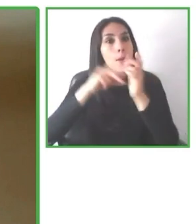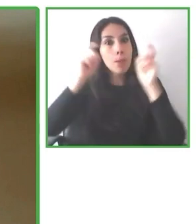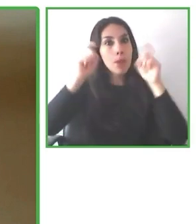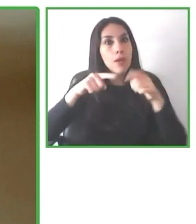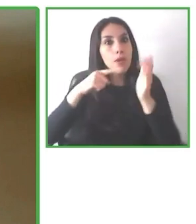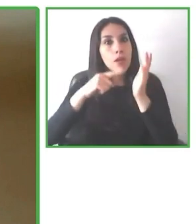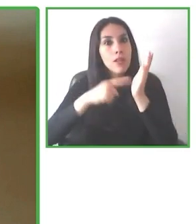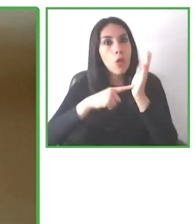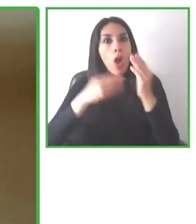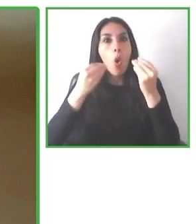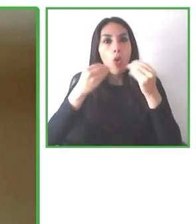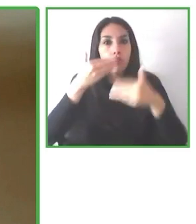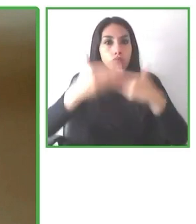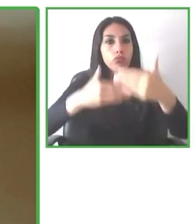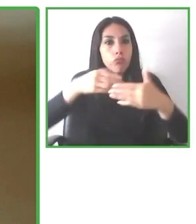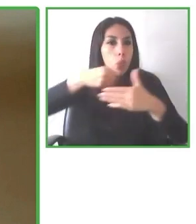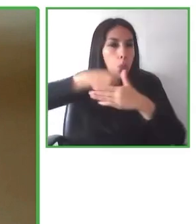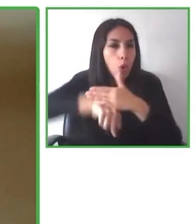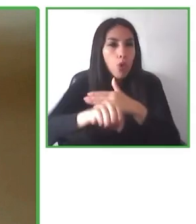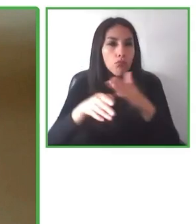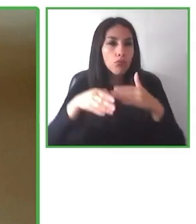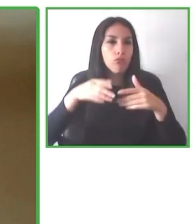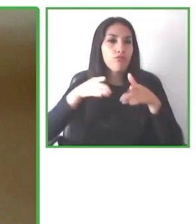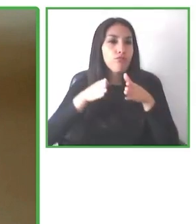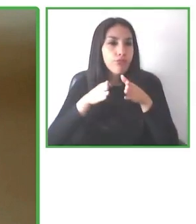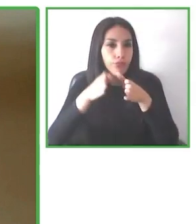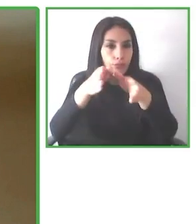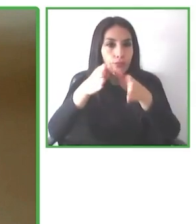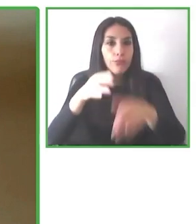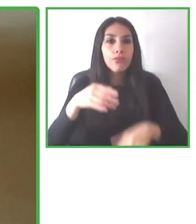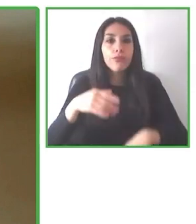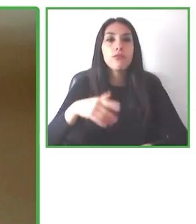especializada en viajes accesibles que permite encontrar, permite reservar